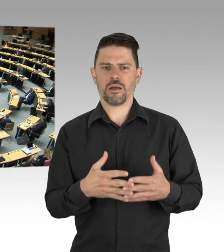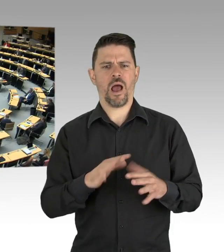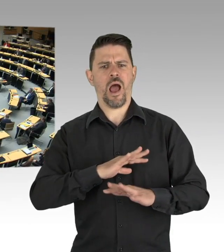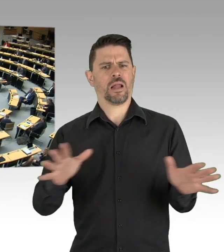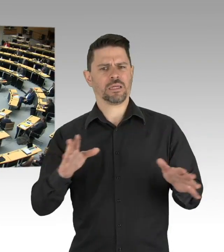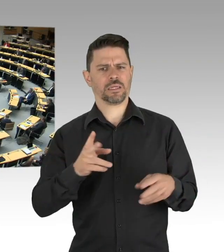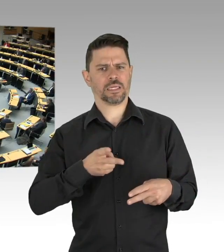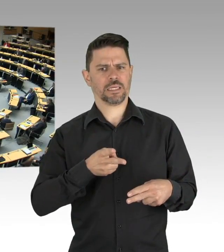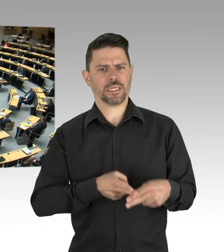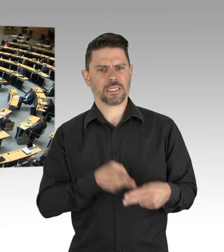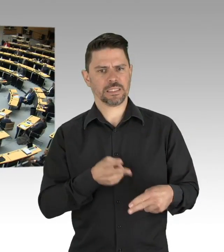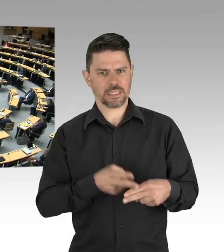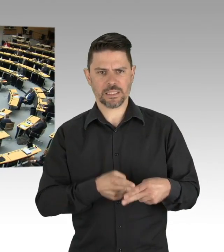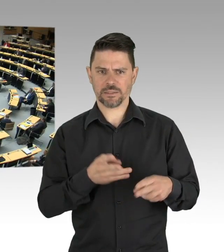Die Zahlen, die Zahlen des Robert-Koch-Institutes